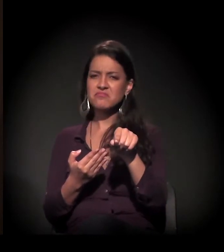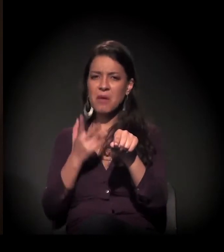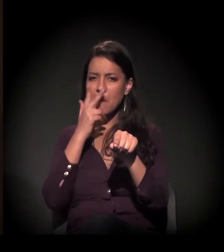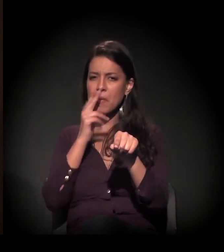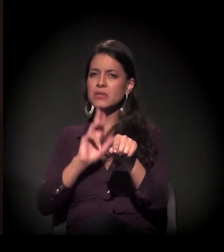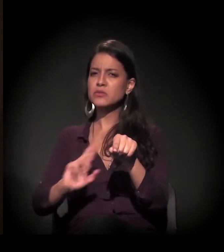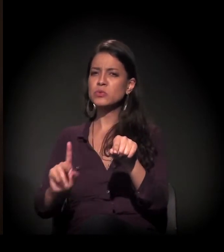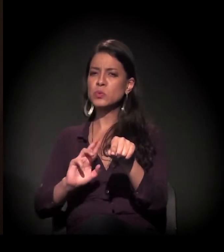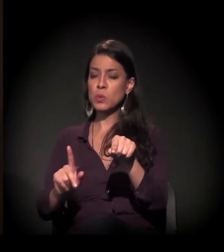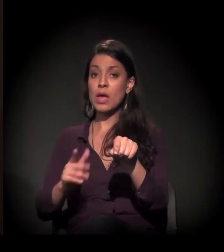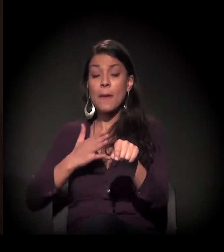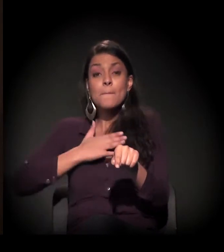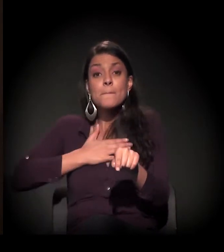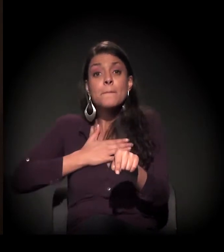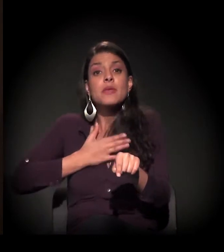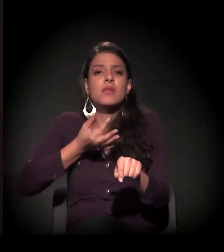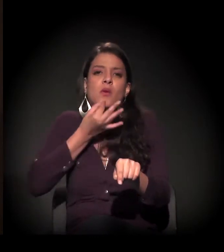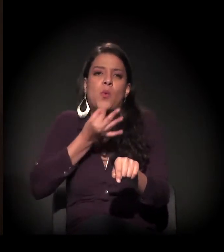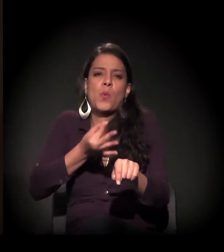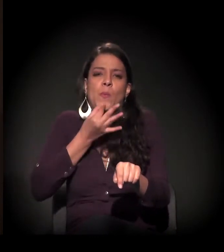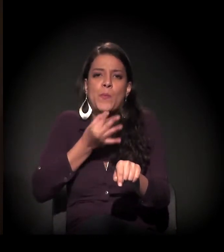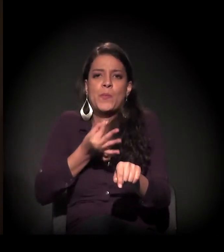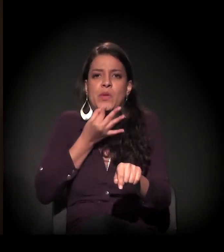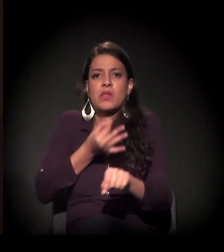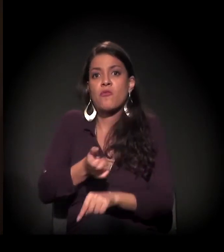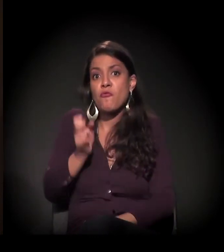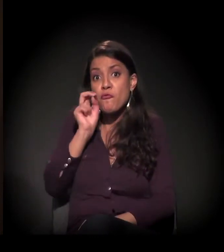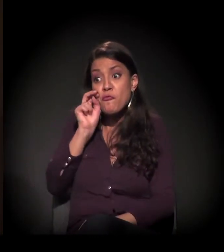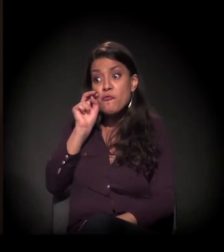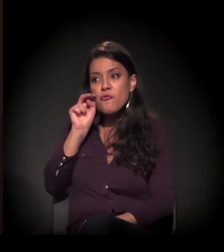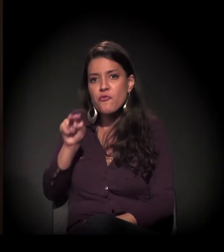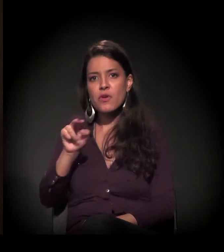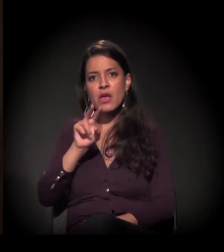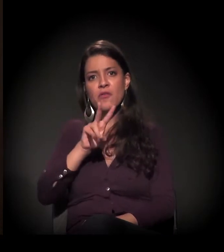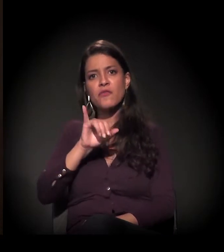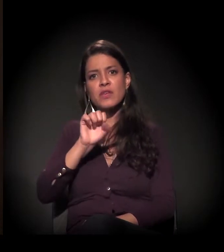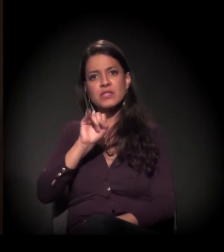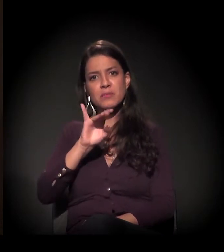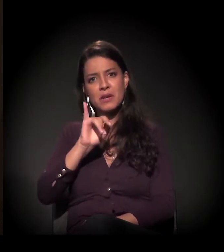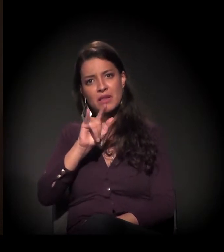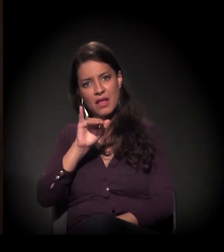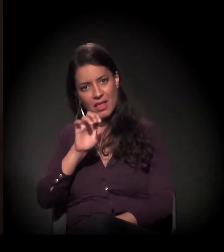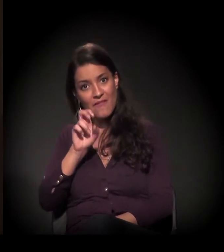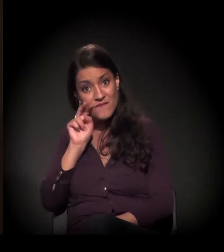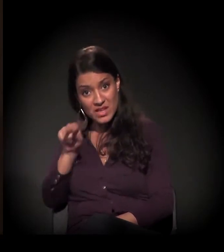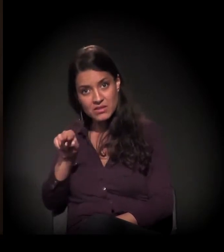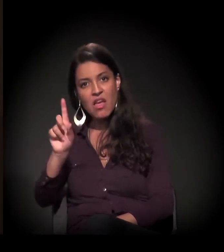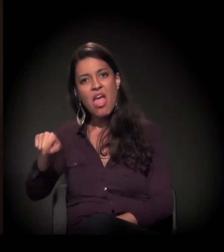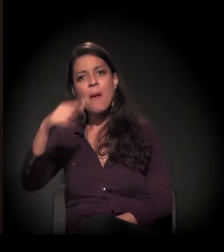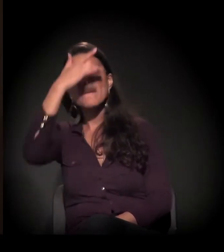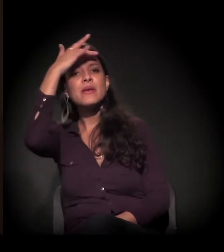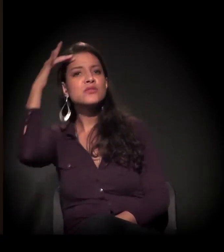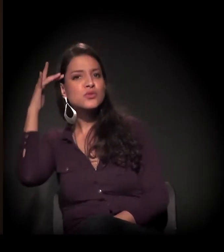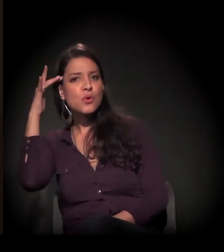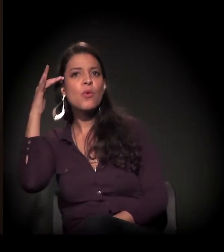Visibilidade, em minha opinião, não é o caso das pessoas que estão em vulnerabilidade,